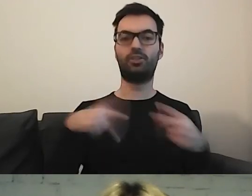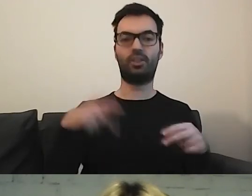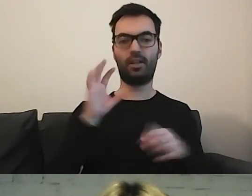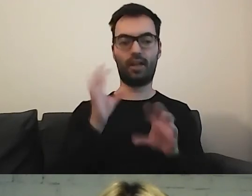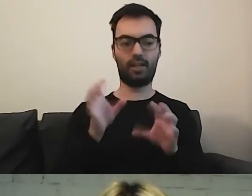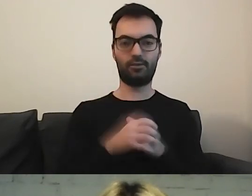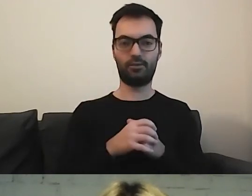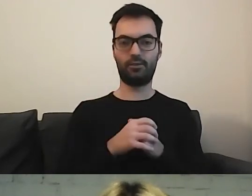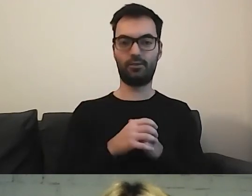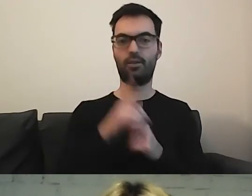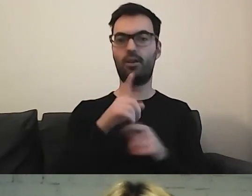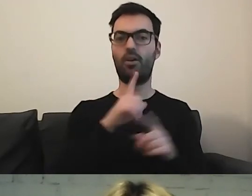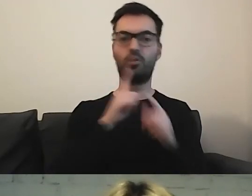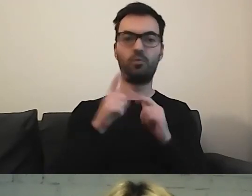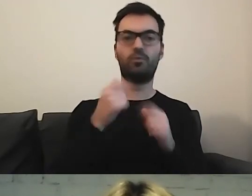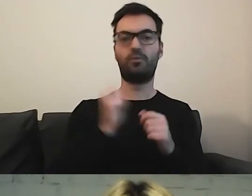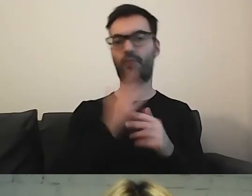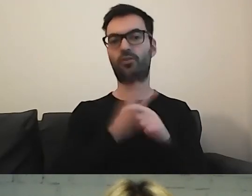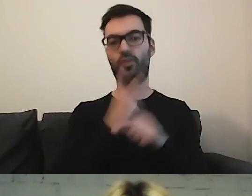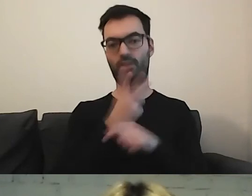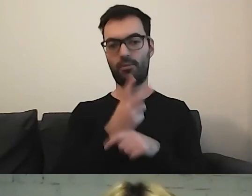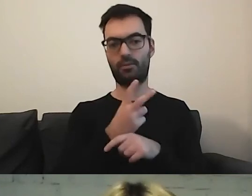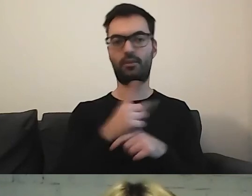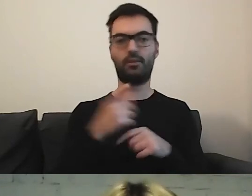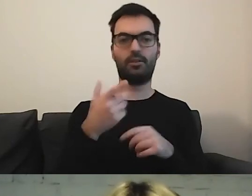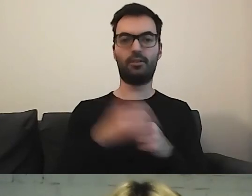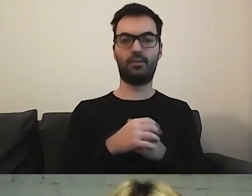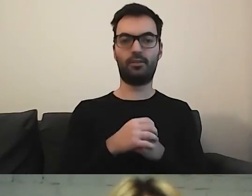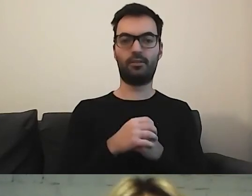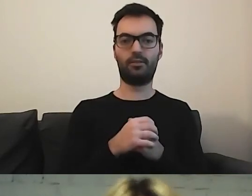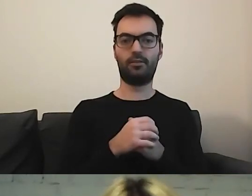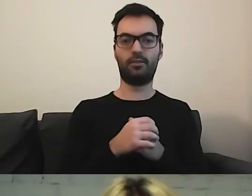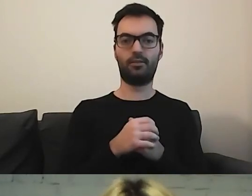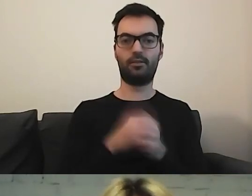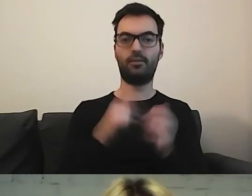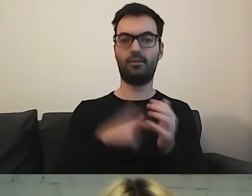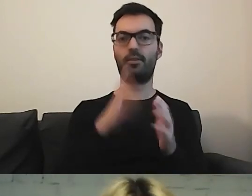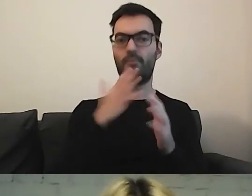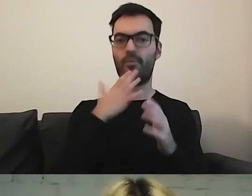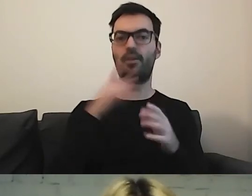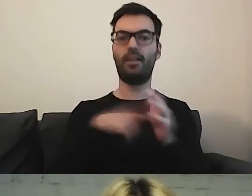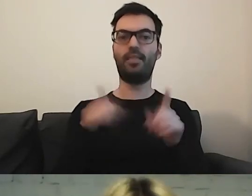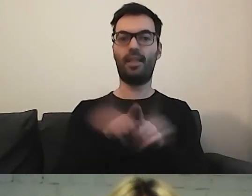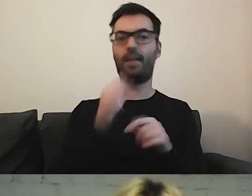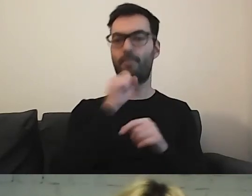Rozmówcy bez mikrofonu mówili fajnie, dostępnie. Przy mikrofonie nadymali się strasznie. Zawsze powtarzałam: „Proszę powiedzieć to tak, jak swojej babci”.